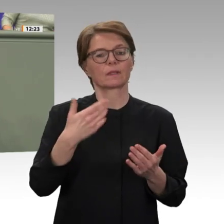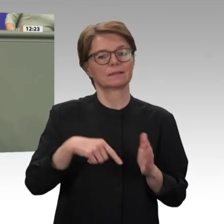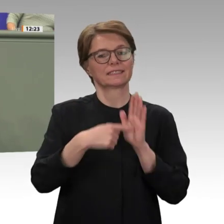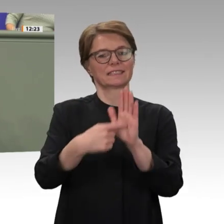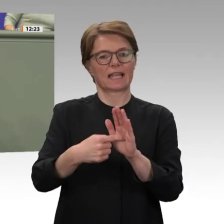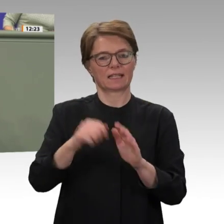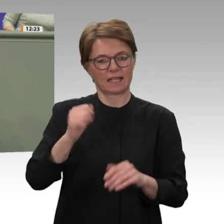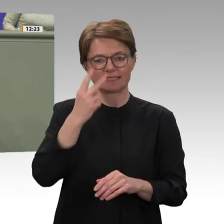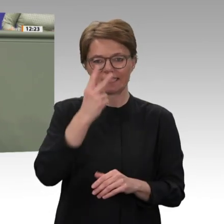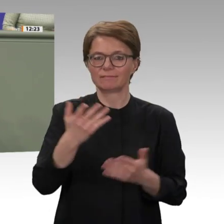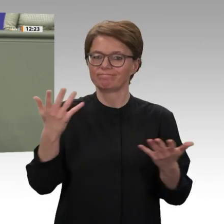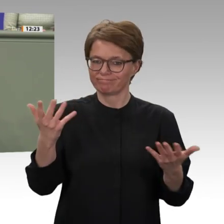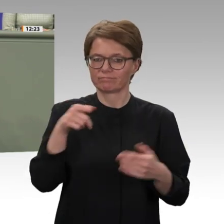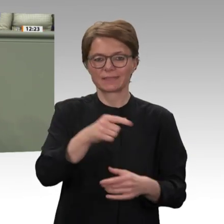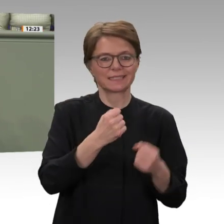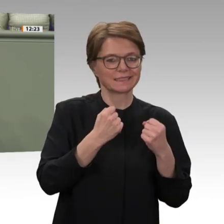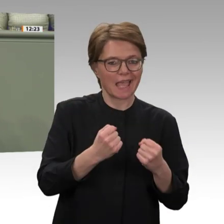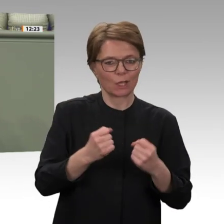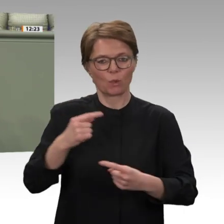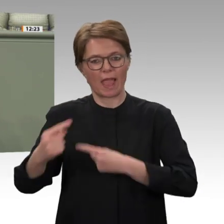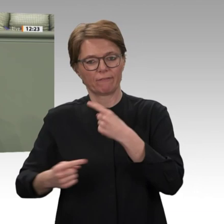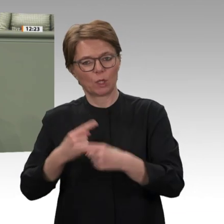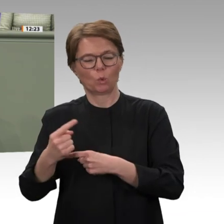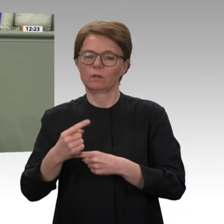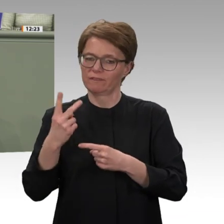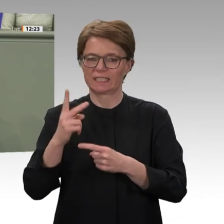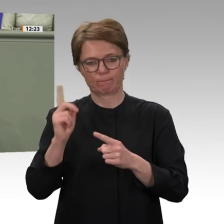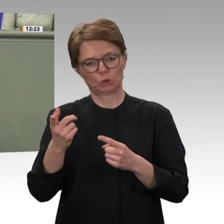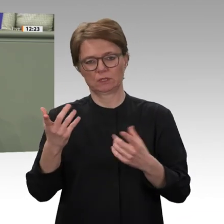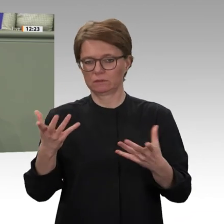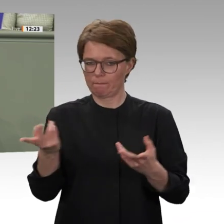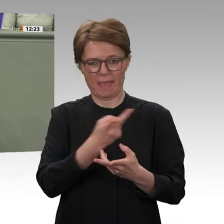zu richten. Wir haben gestern in der Diskussion über die Verlängerung des